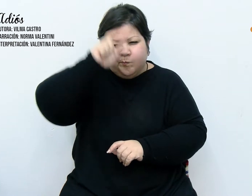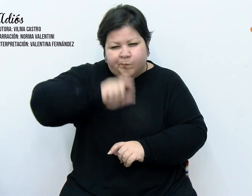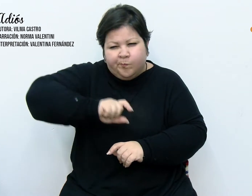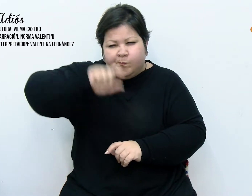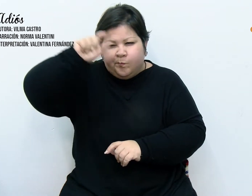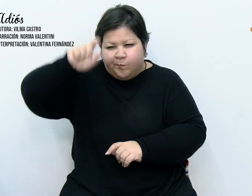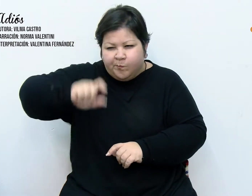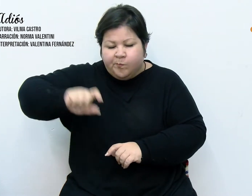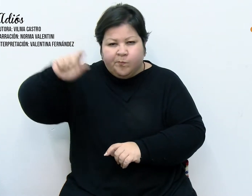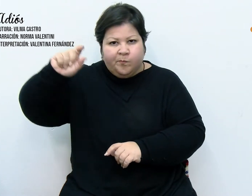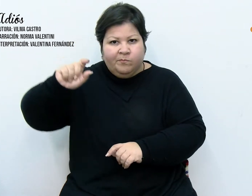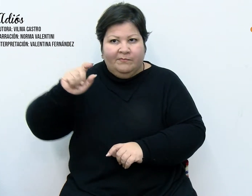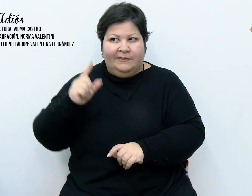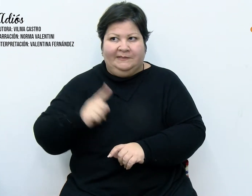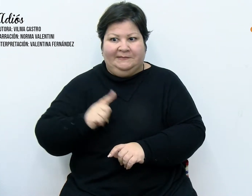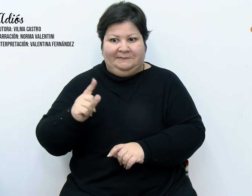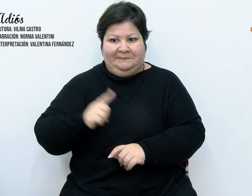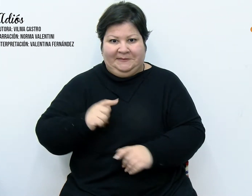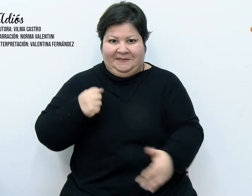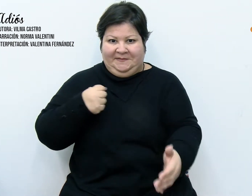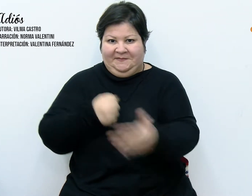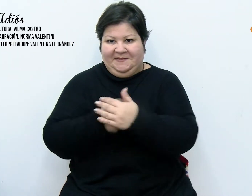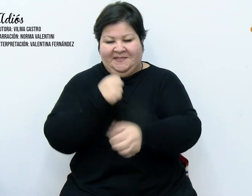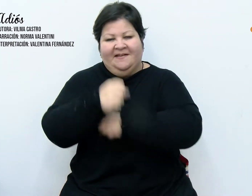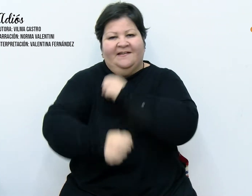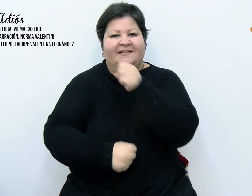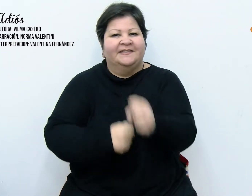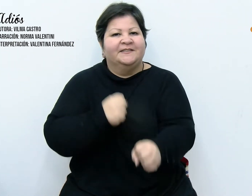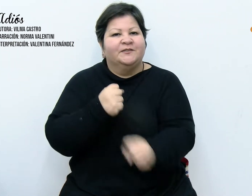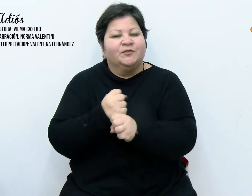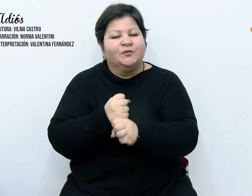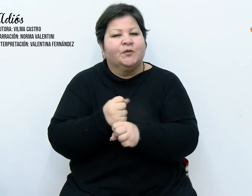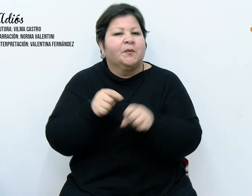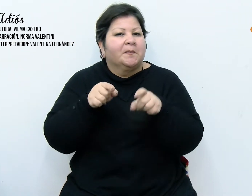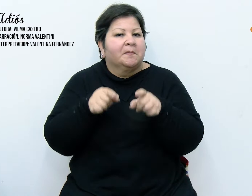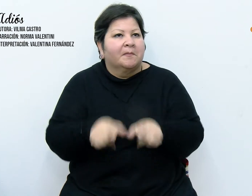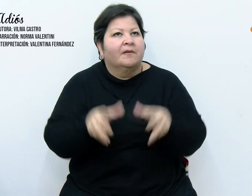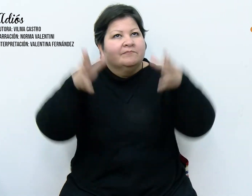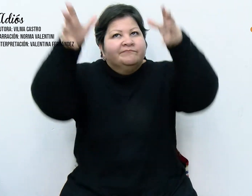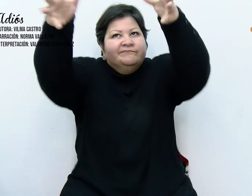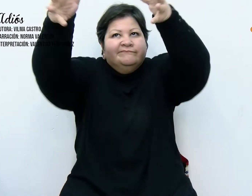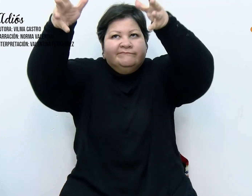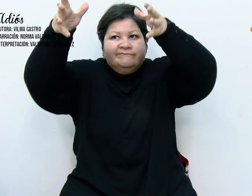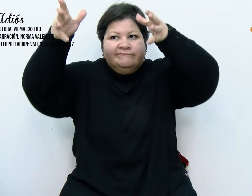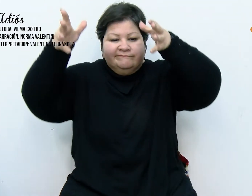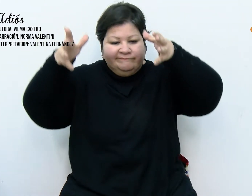que el año llegue a su fin para ser rescatada de un estante del galpón y volver a la vida.